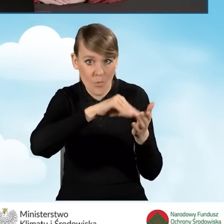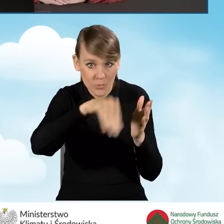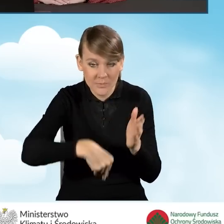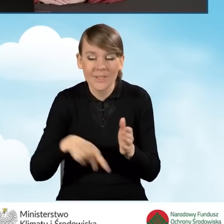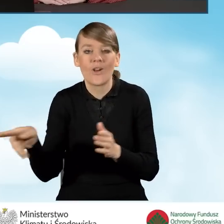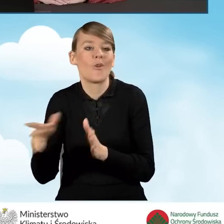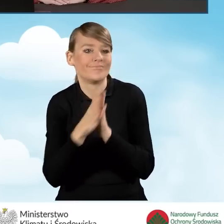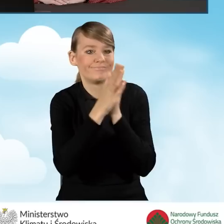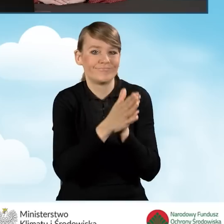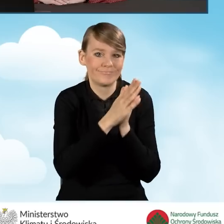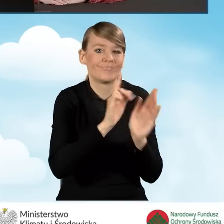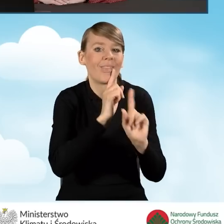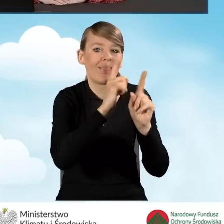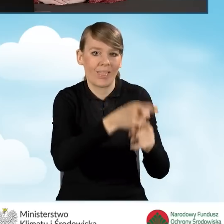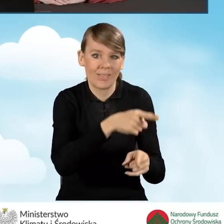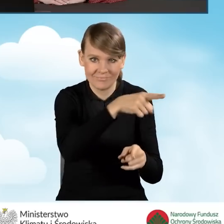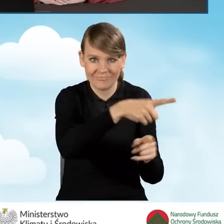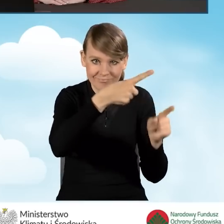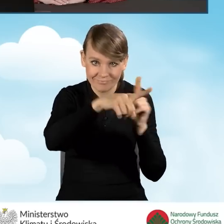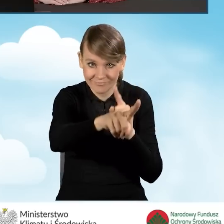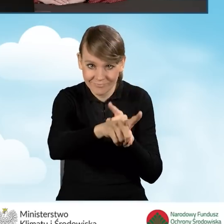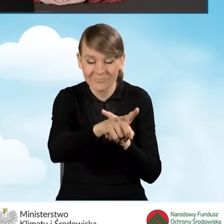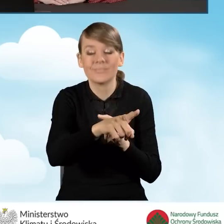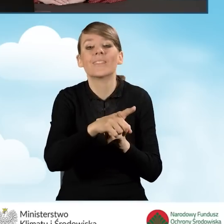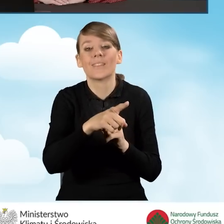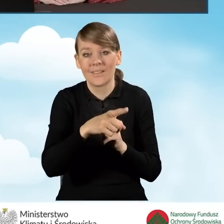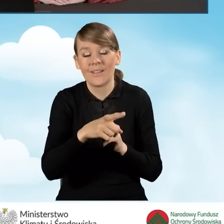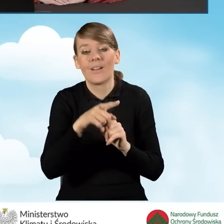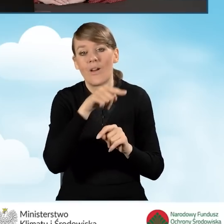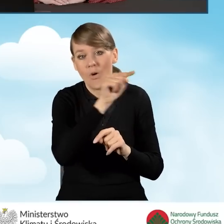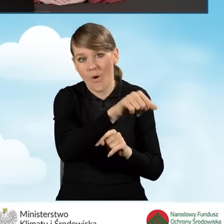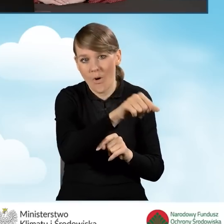A zatem w takim przypadku pełnomocnikiem beneficjenta